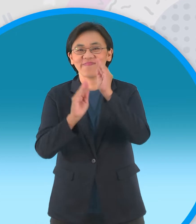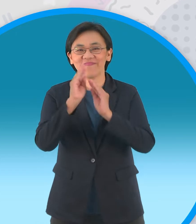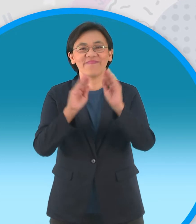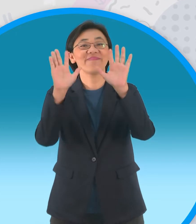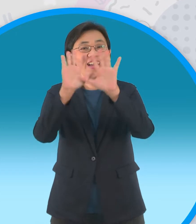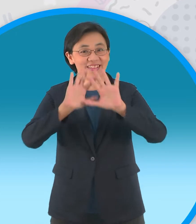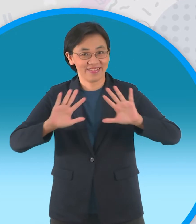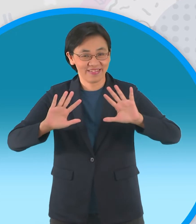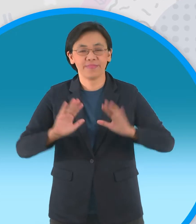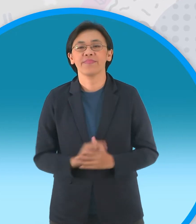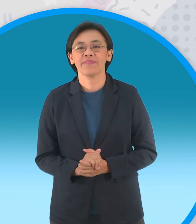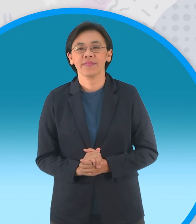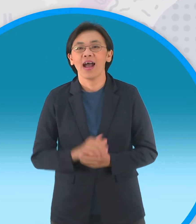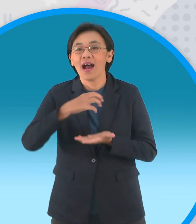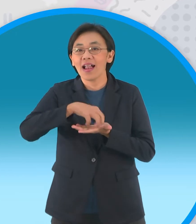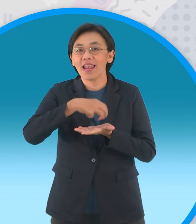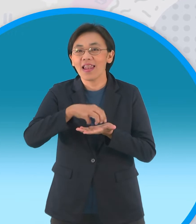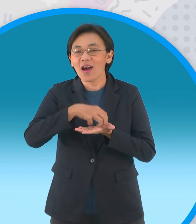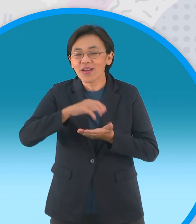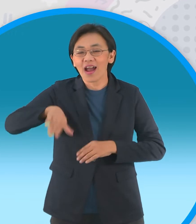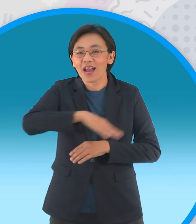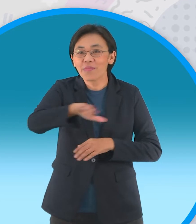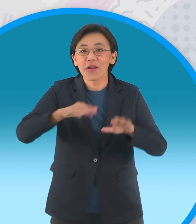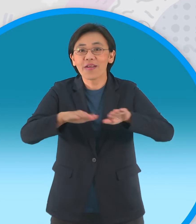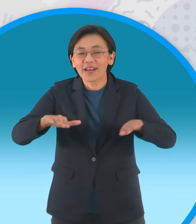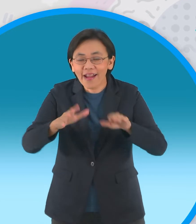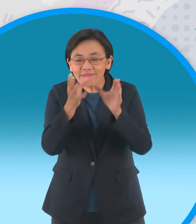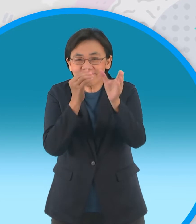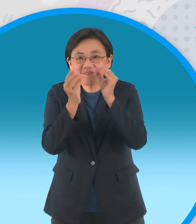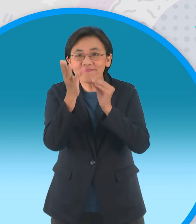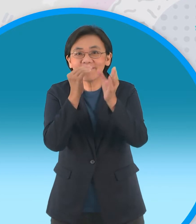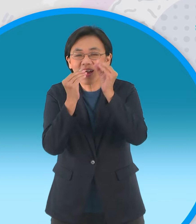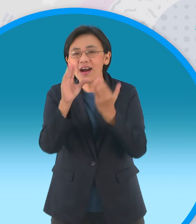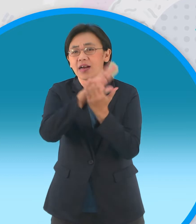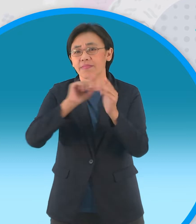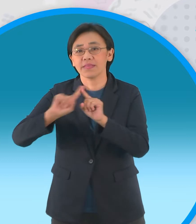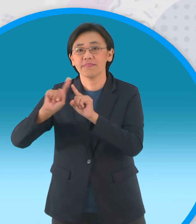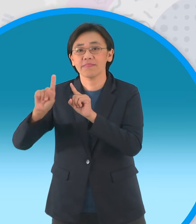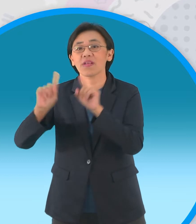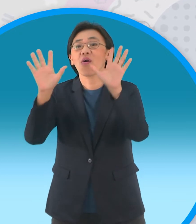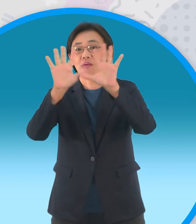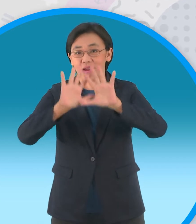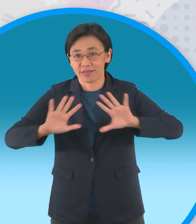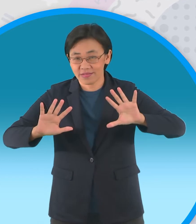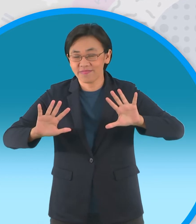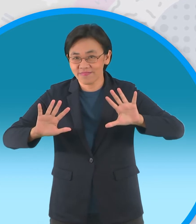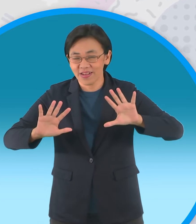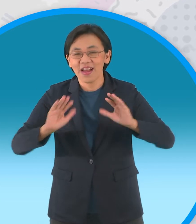รายการดีๆนะครับที่จะพาน้องๆครับ ไปรู้จัก กับประเทศในกลุ่มอาเซียนครับผ่านนิทานดีๆ